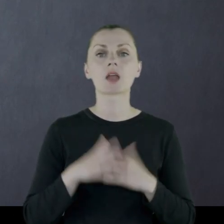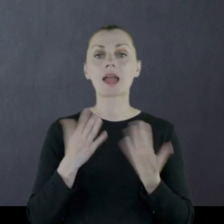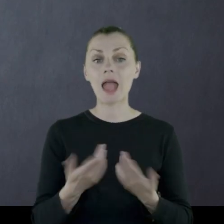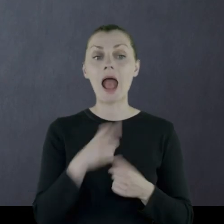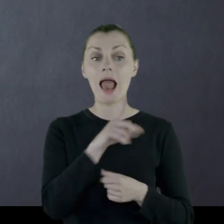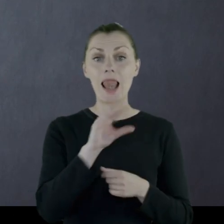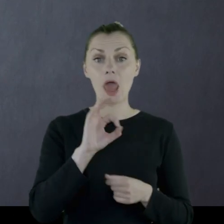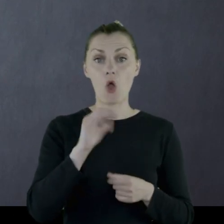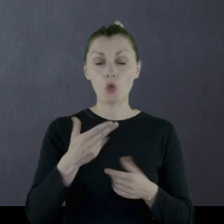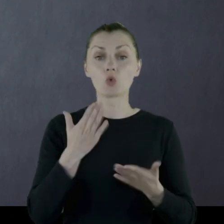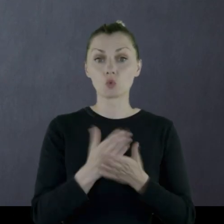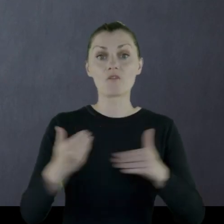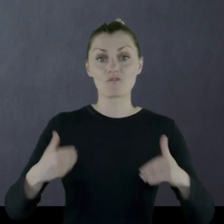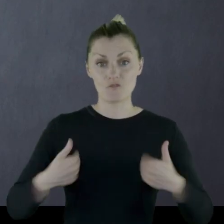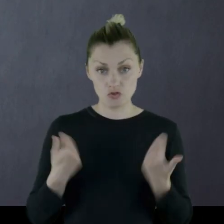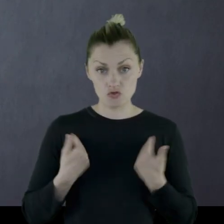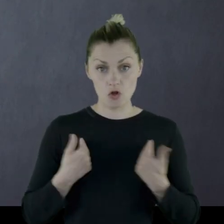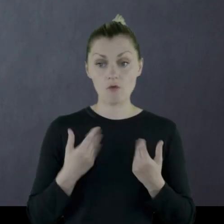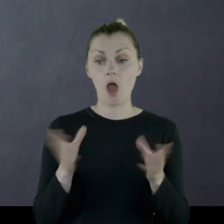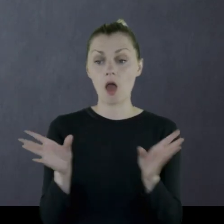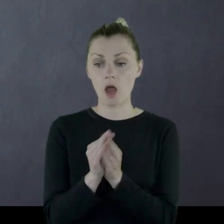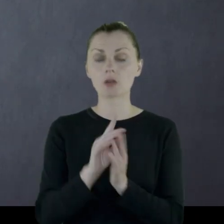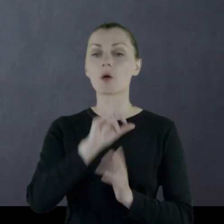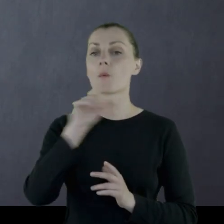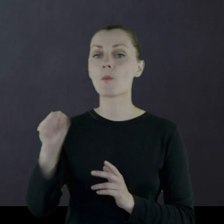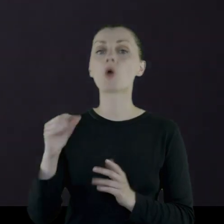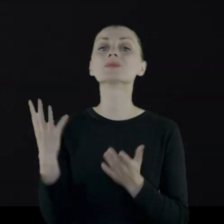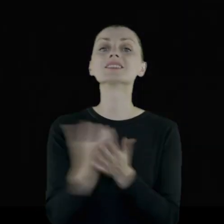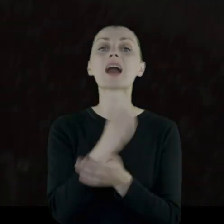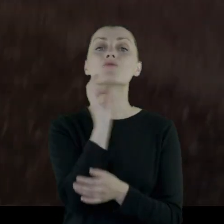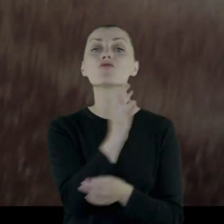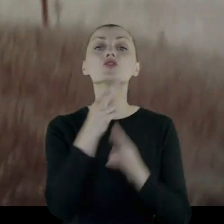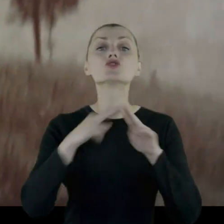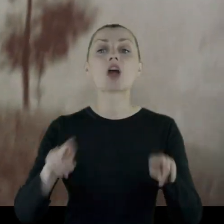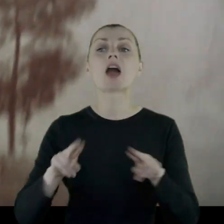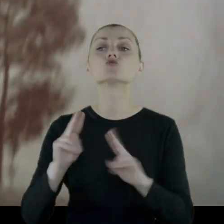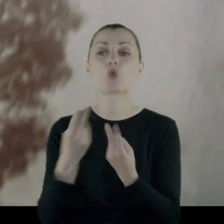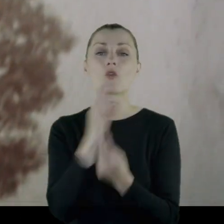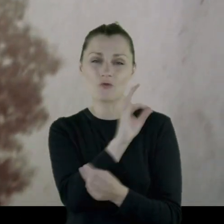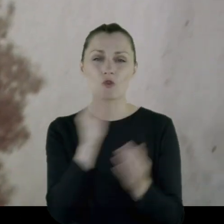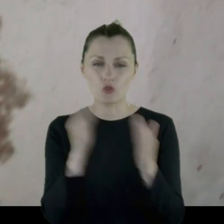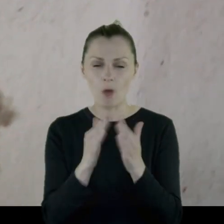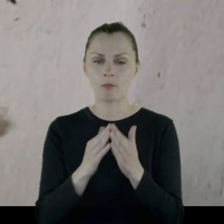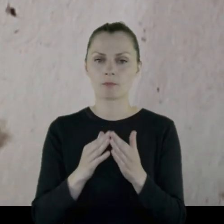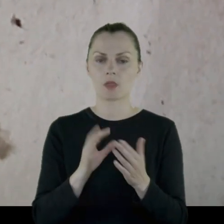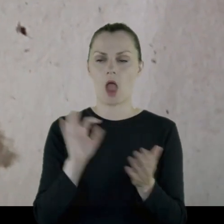Jak Leon doszedł do zdrowia, poszła z nim zabrać jego rzeczy z domu.